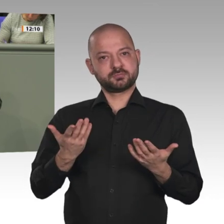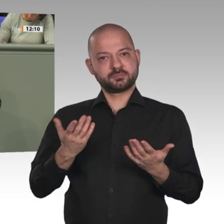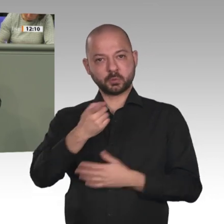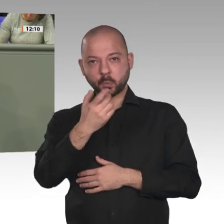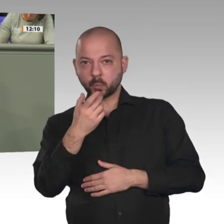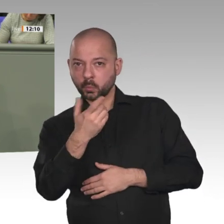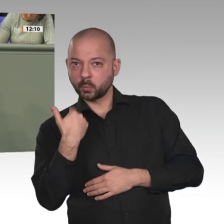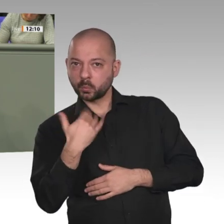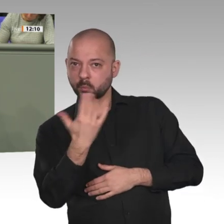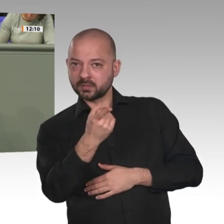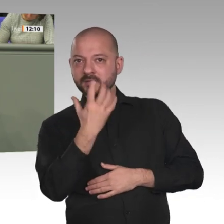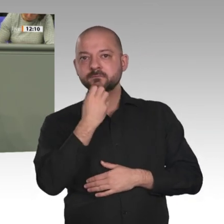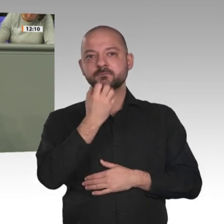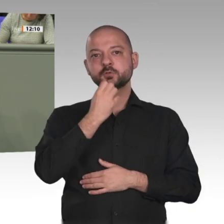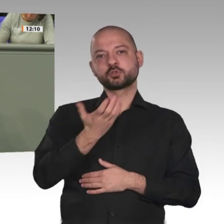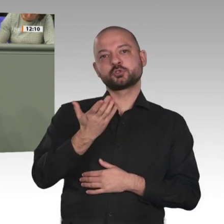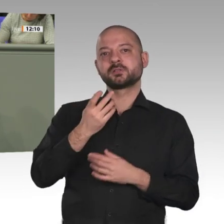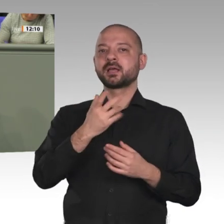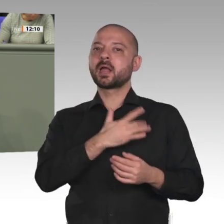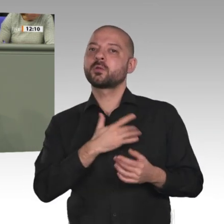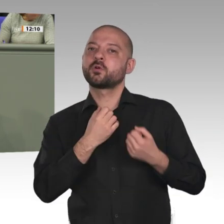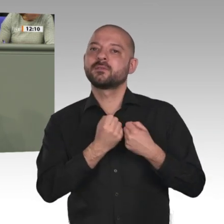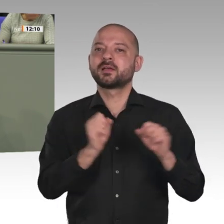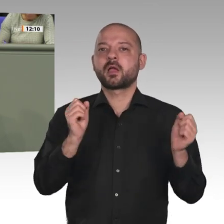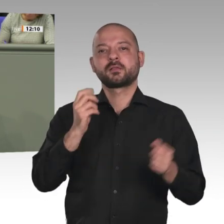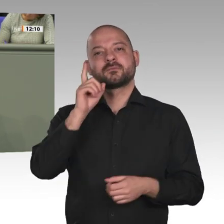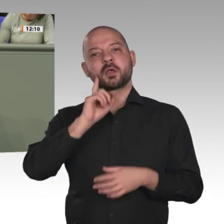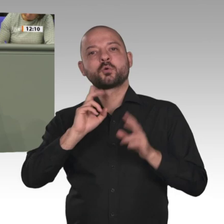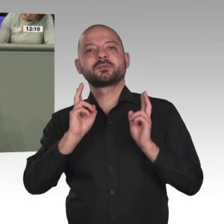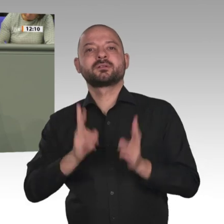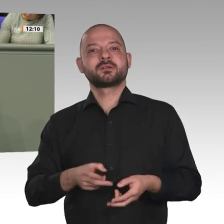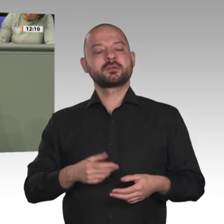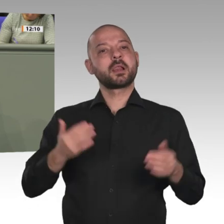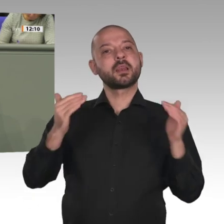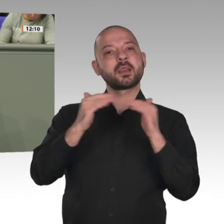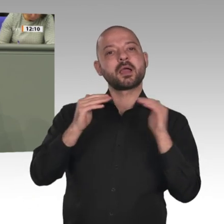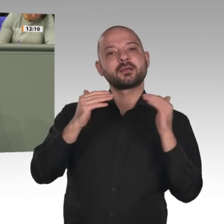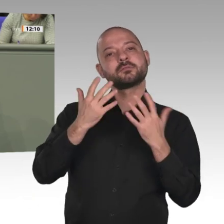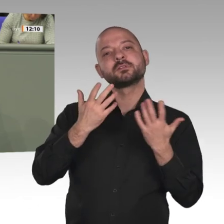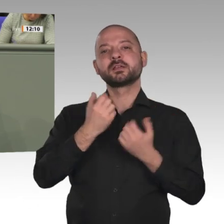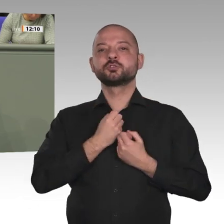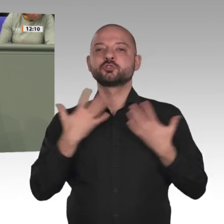Ein kritischer Blick nach Afghanistan kann hier durchaus helfen. Der Antrag von